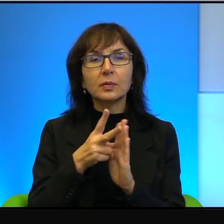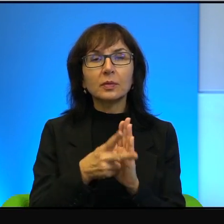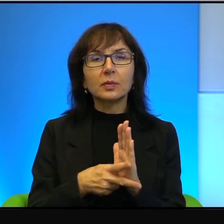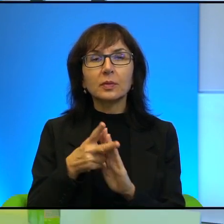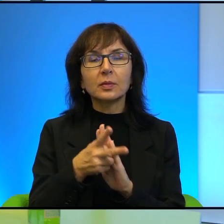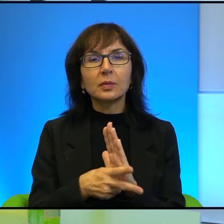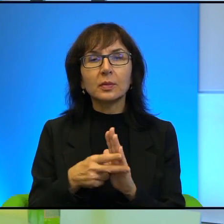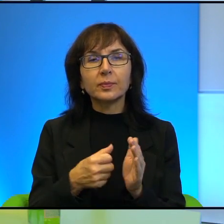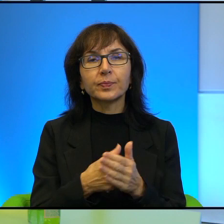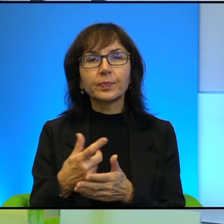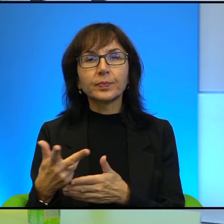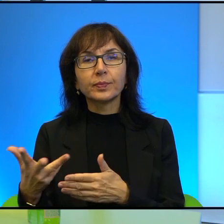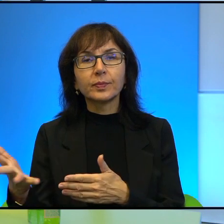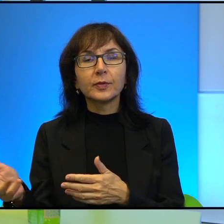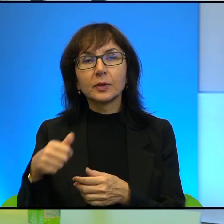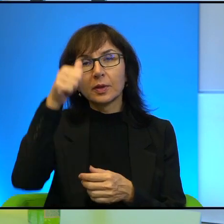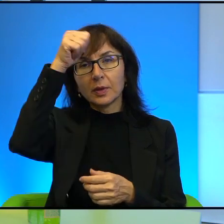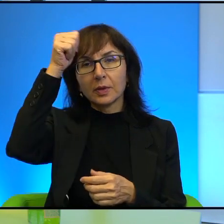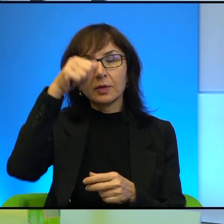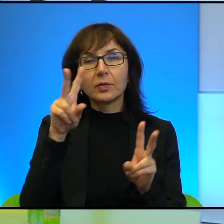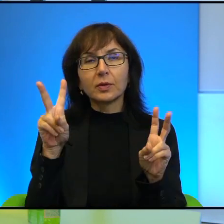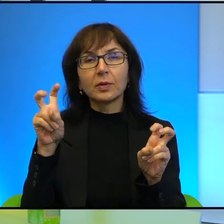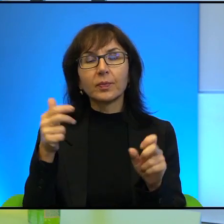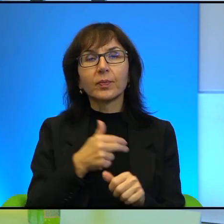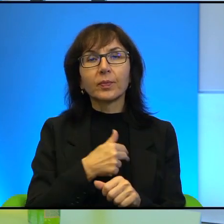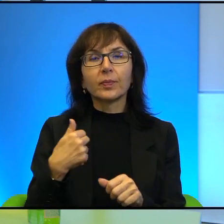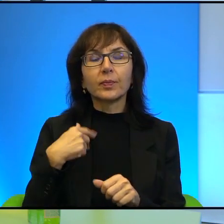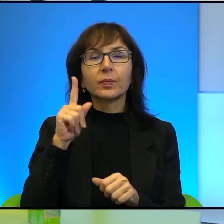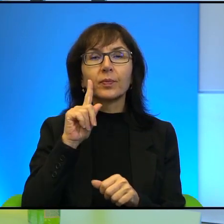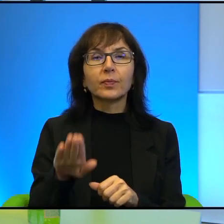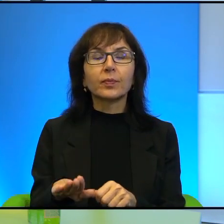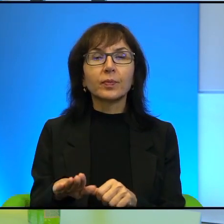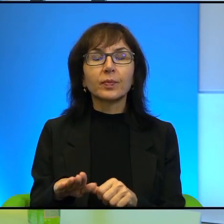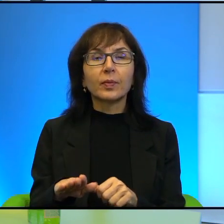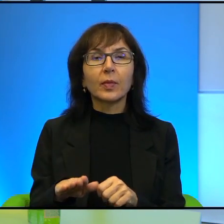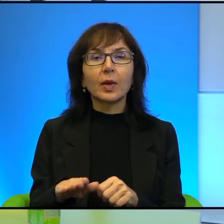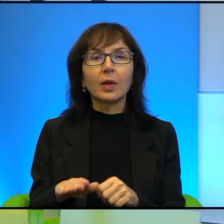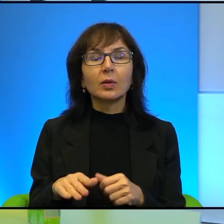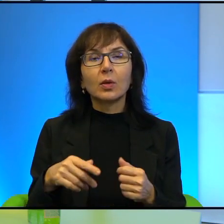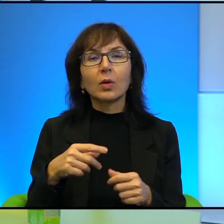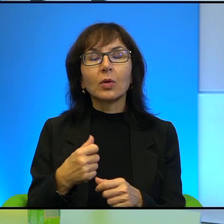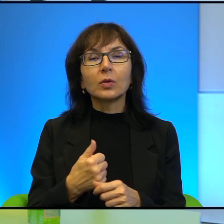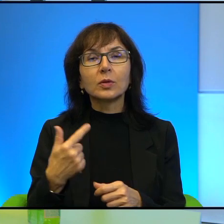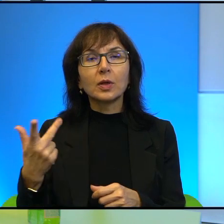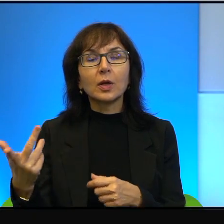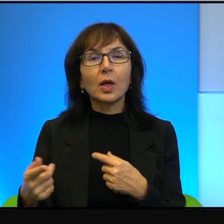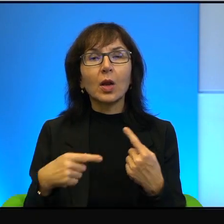który się nazywa Nasi Chłopcy. To jest serial opowiadający o wydarzeniach prawdziwych,